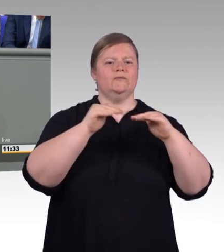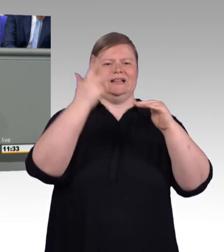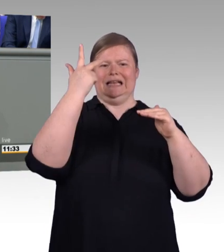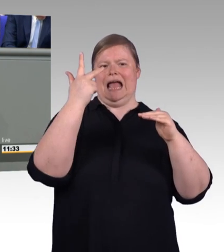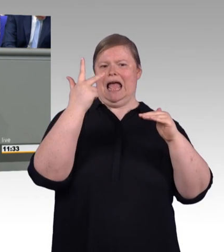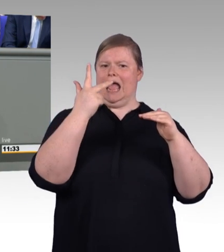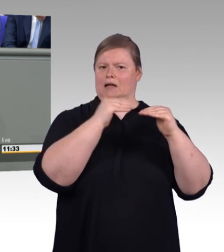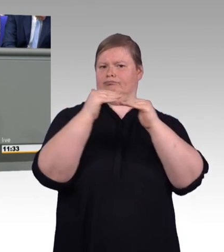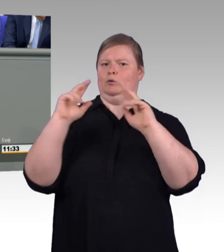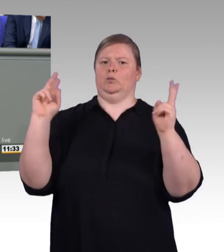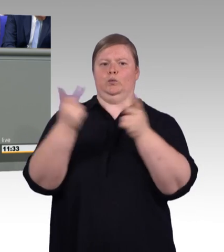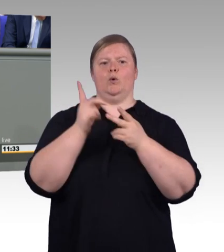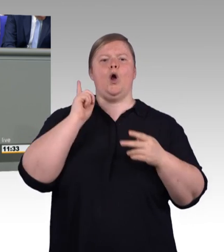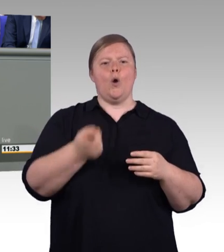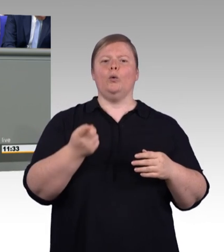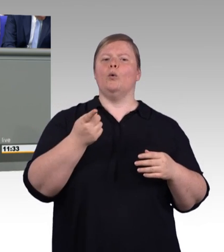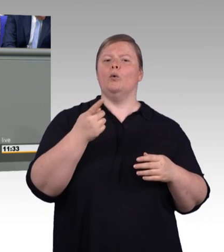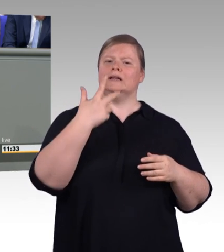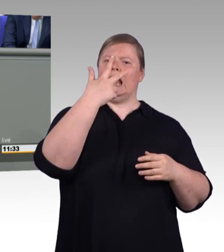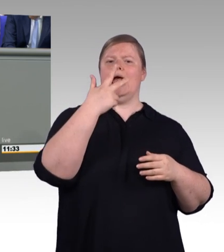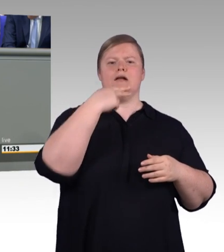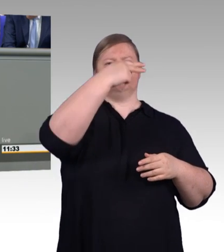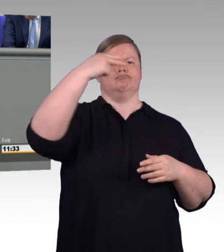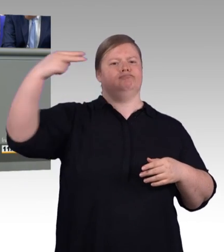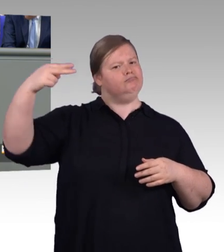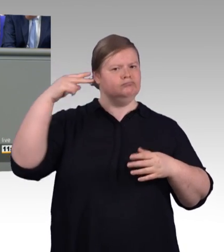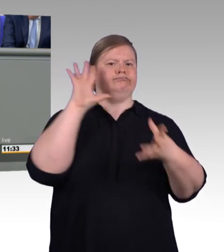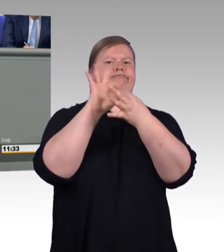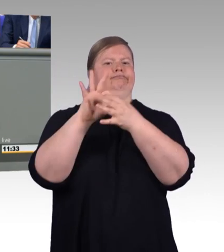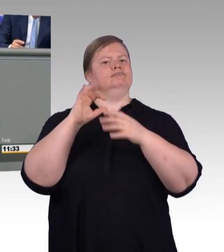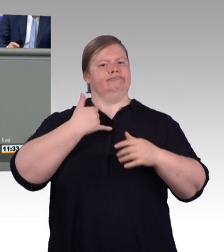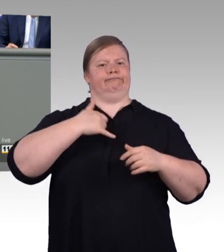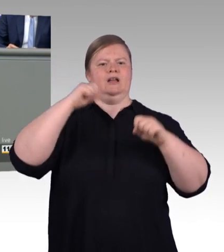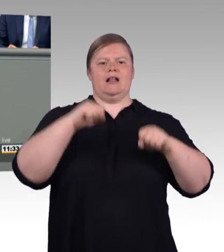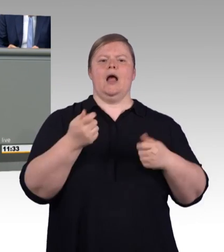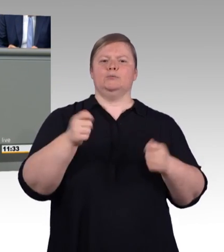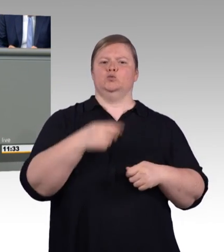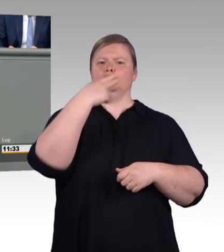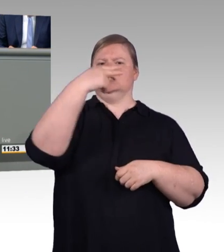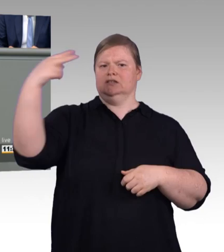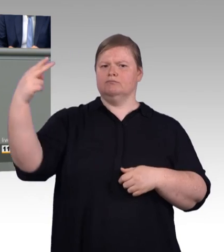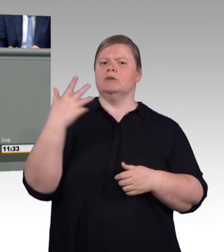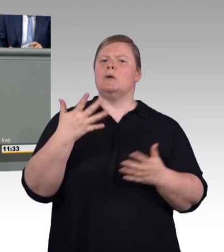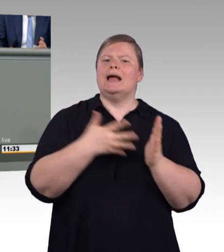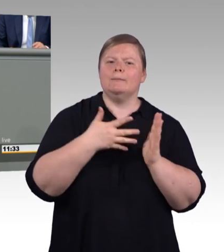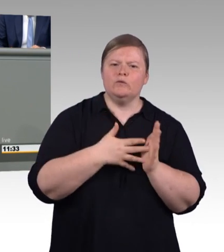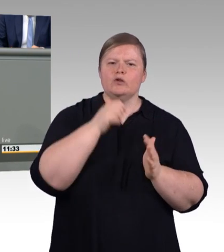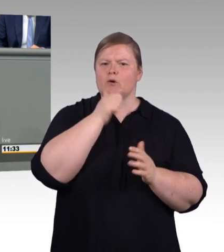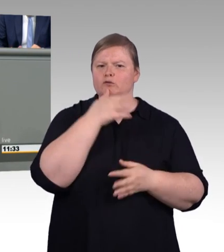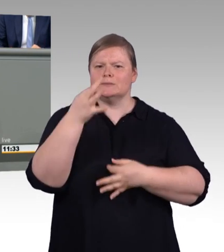gut verstanden und das ist gerade in weltweit operierenden Unternehmen und über Landesgrenzen hinaus wichtig.